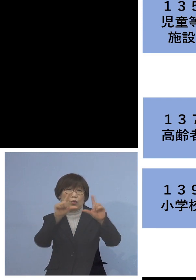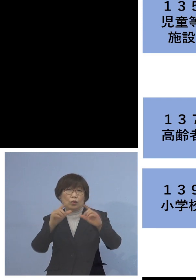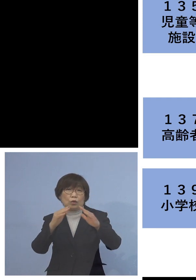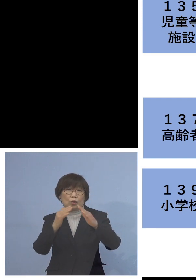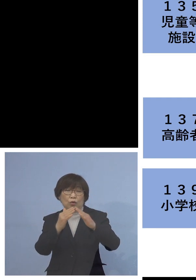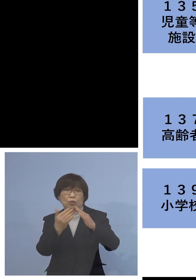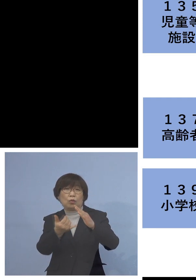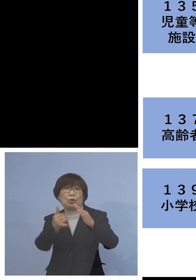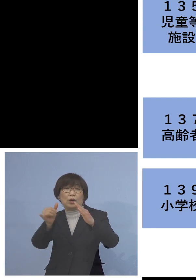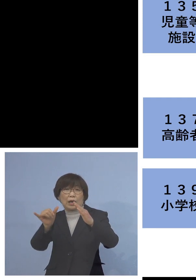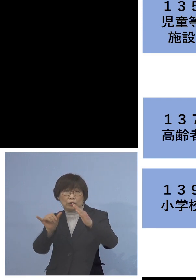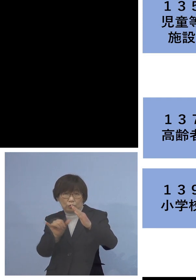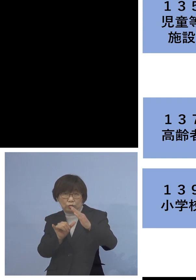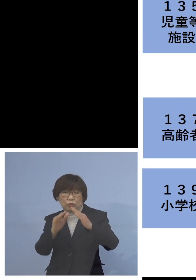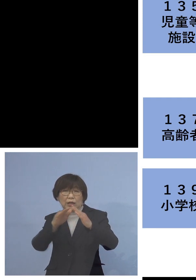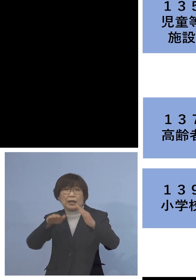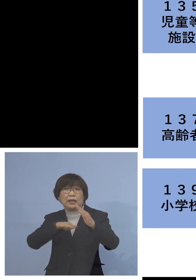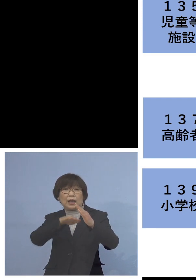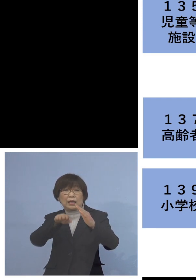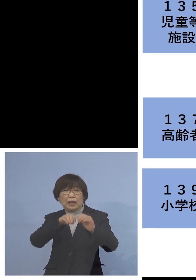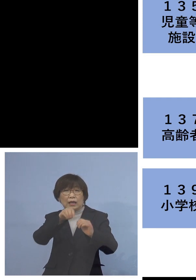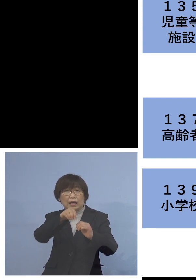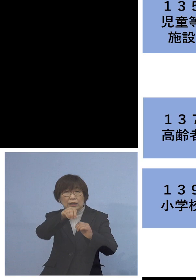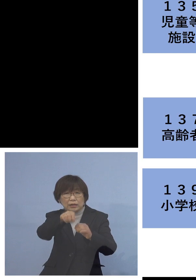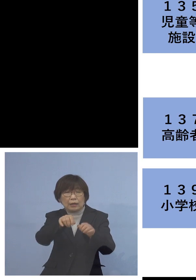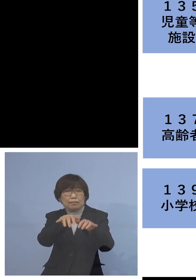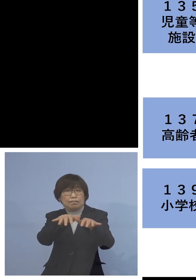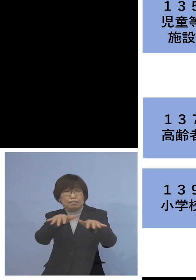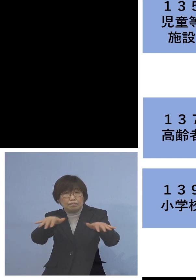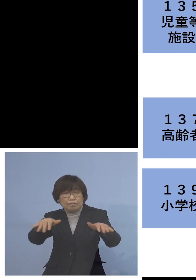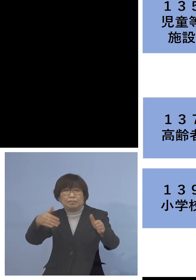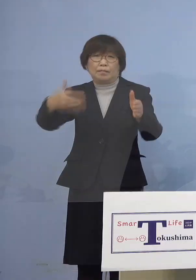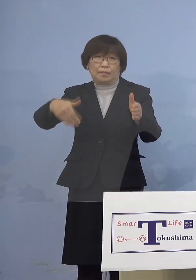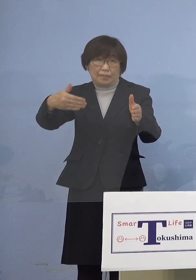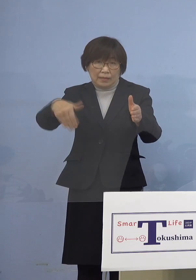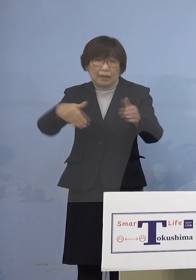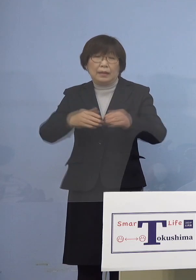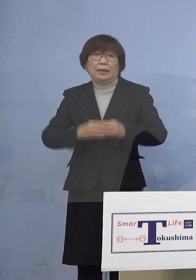冷めやらぬといっても 過言でないかと思います